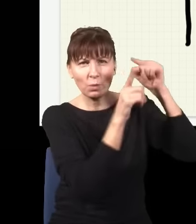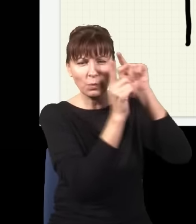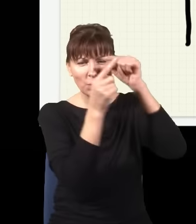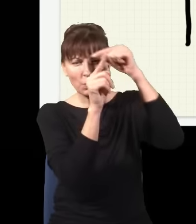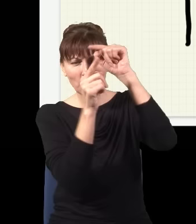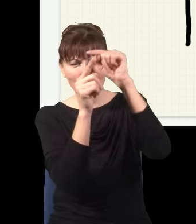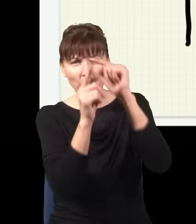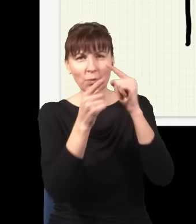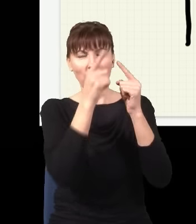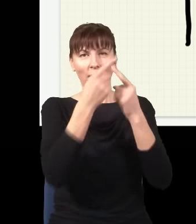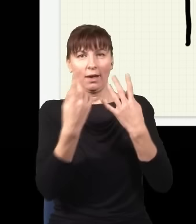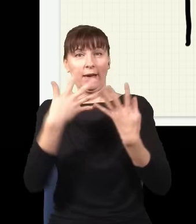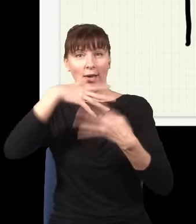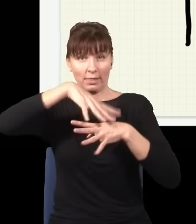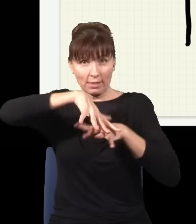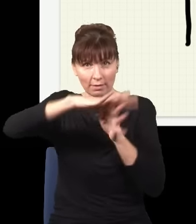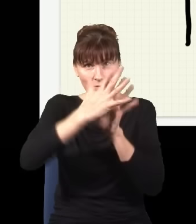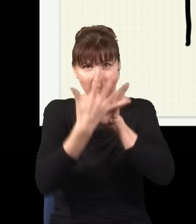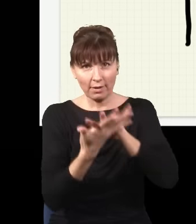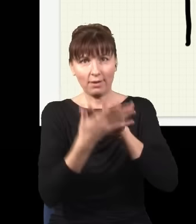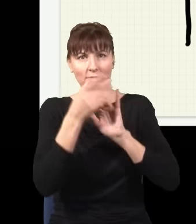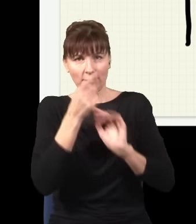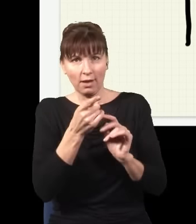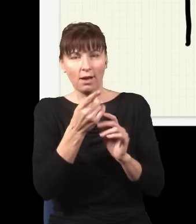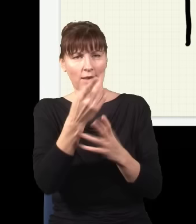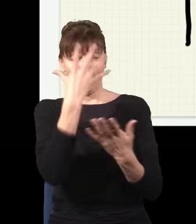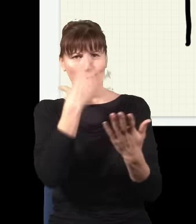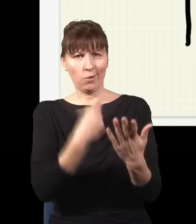interferowały i w wyniku tego nakładania wielu fal dostaję jakiś skomplikowany obraz. Przykładową drogą,